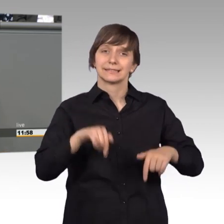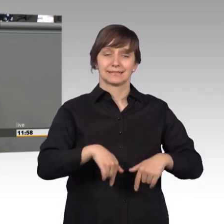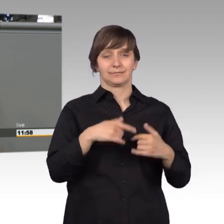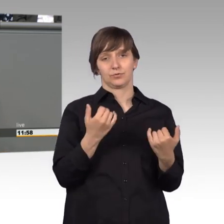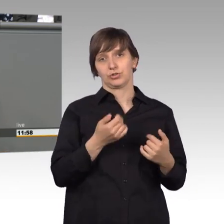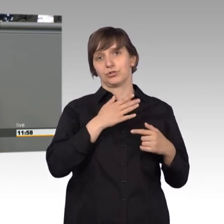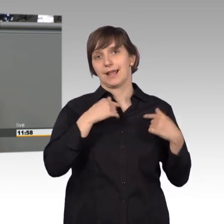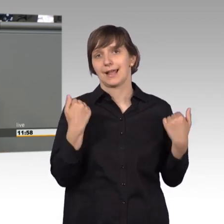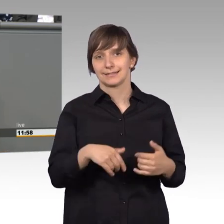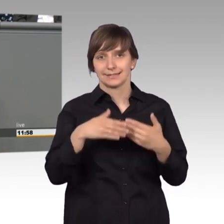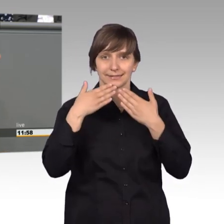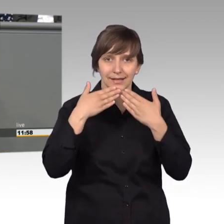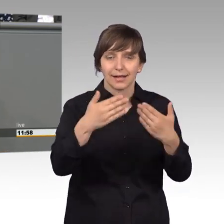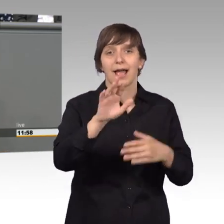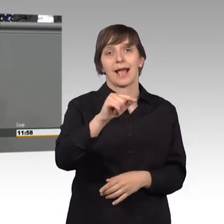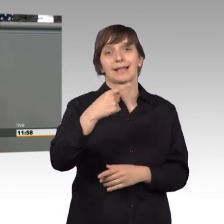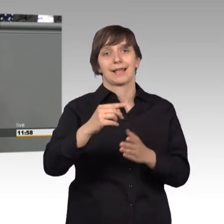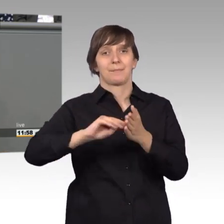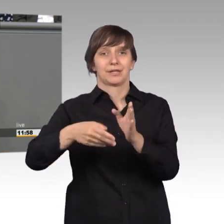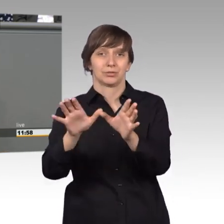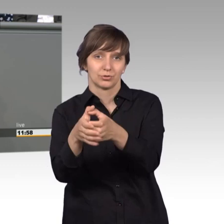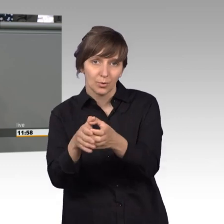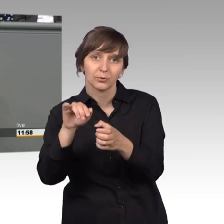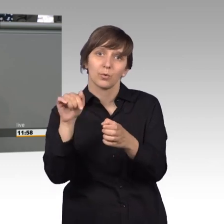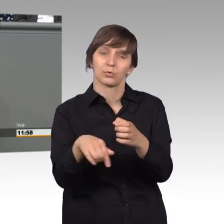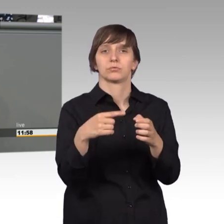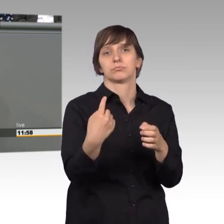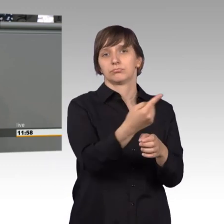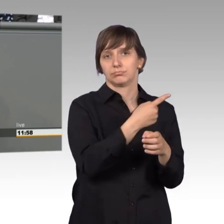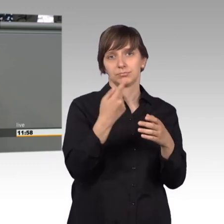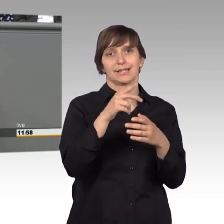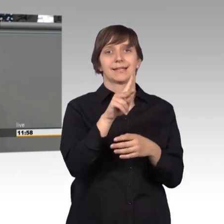der AG Petition unter Leitung unserer geschätzten Kersten Steinke,